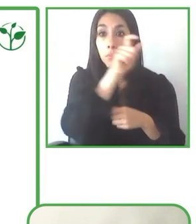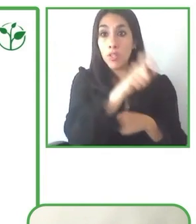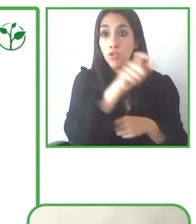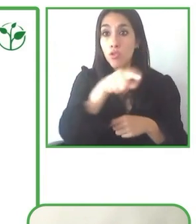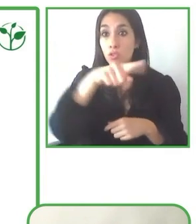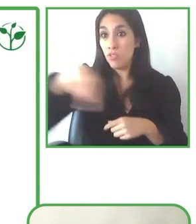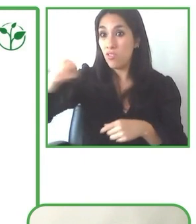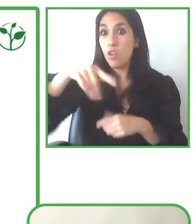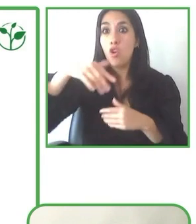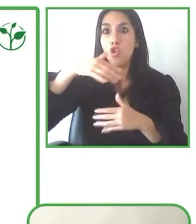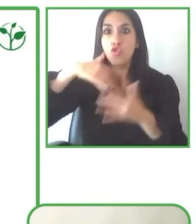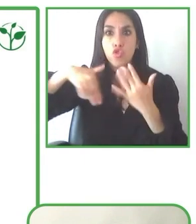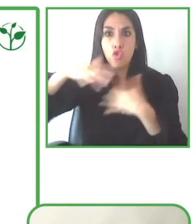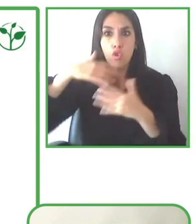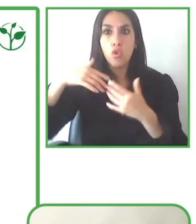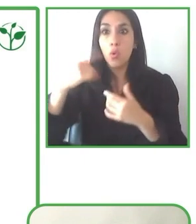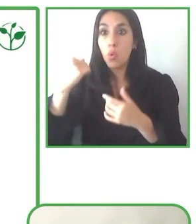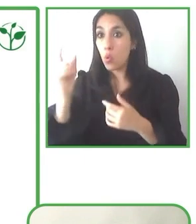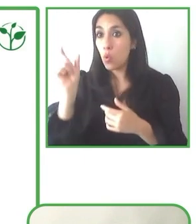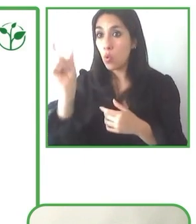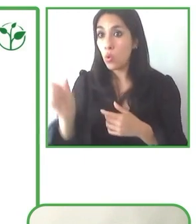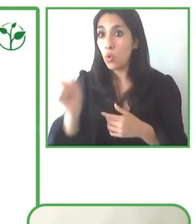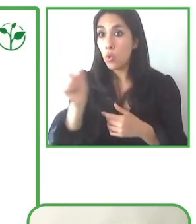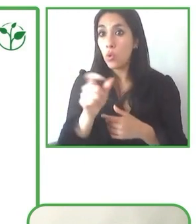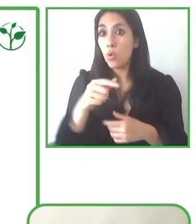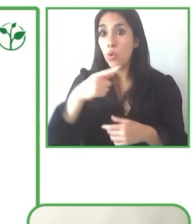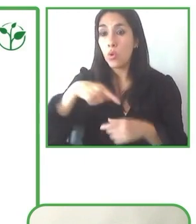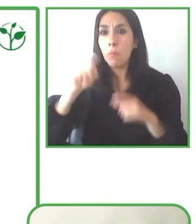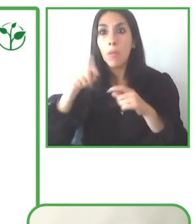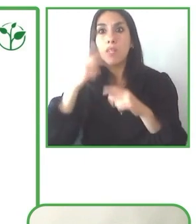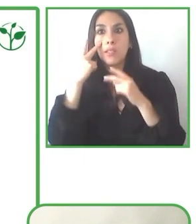necesidades. Entonces eso, eso ha sido una lección aprendida que hemos tenido.